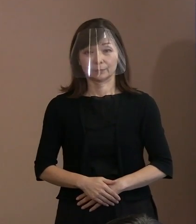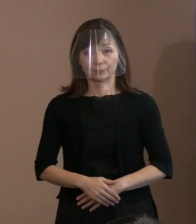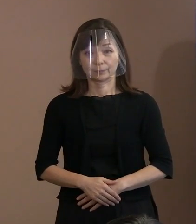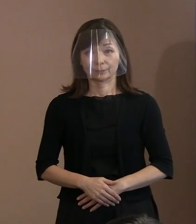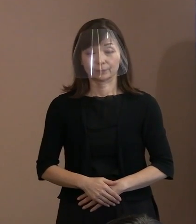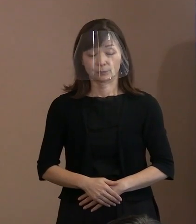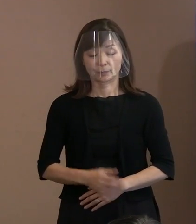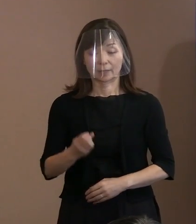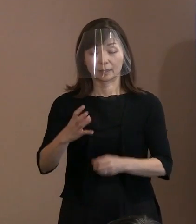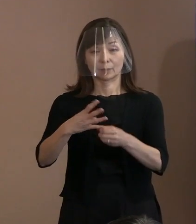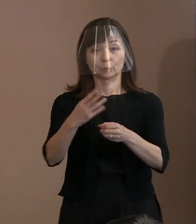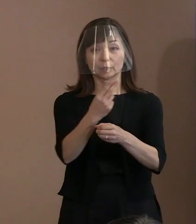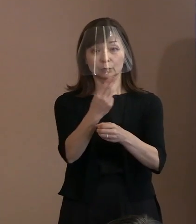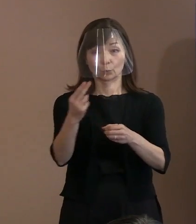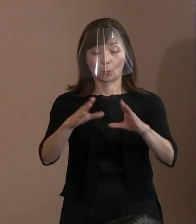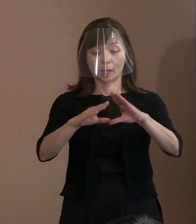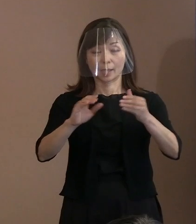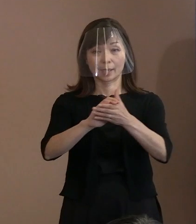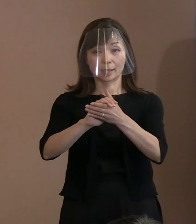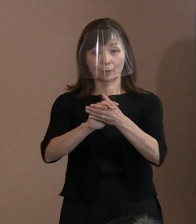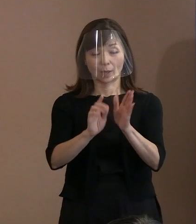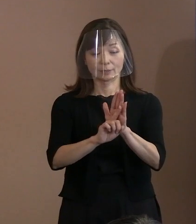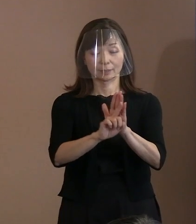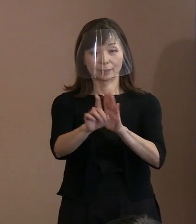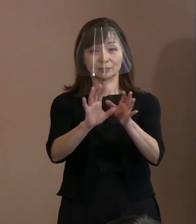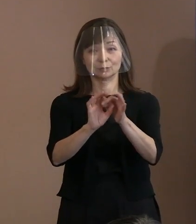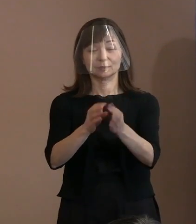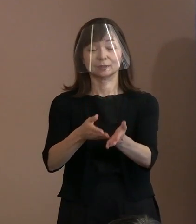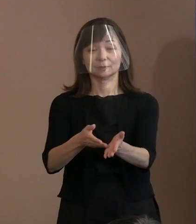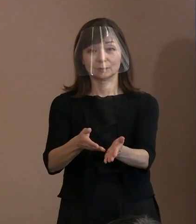(市長)令和4年度の平和宣言について 説明させていただきます｡